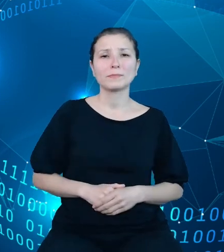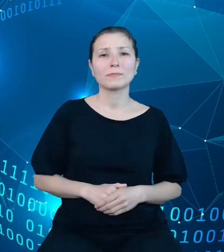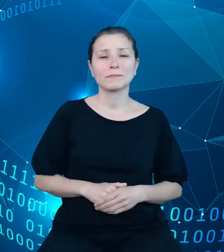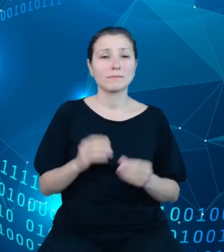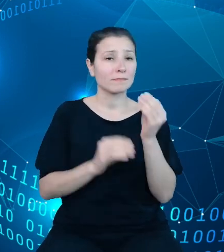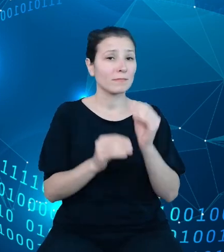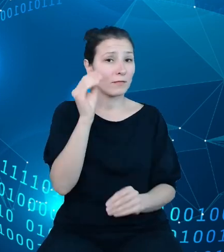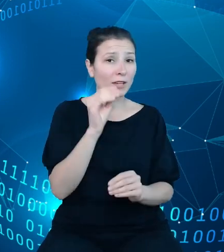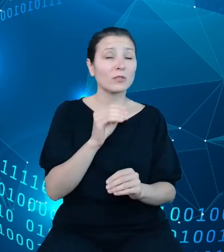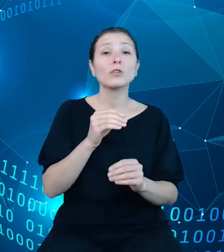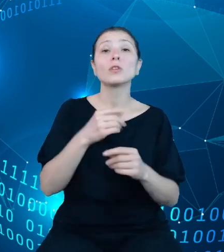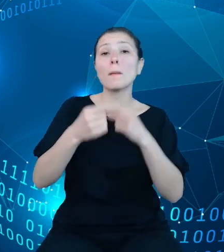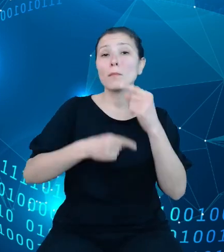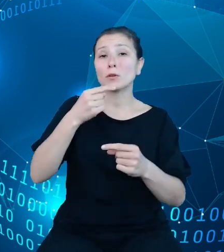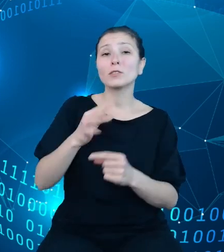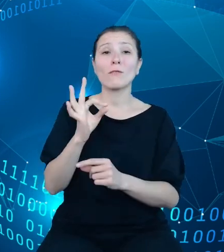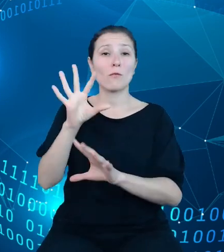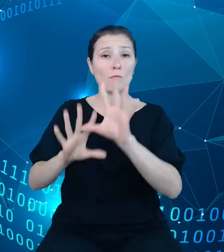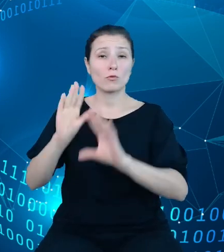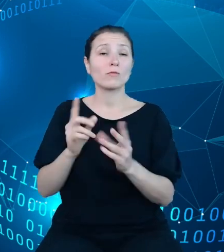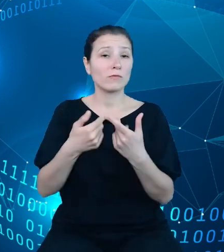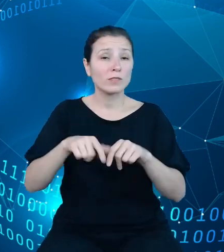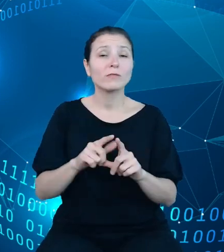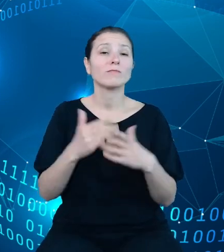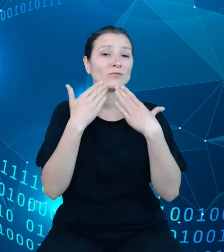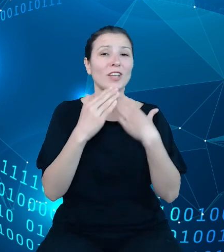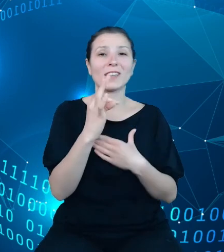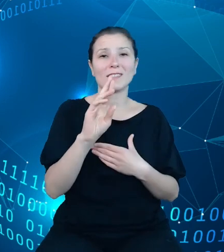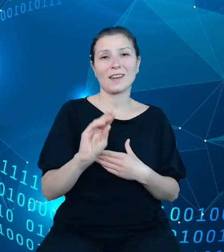budżetowych realizowane jest przez TREZORa, a jest to tylko część